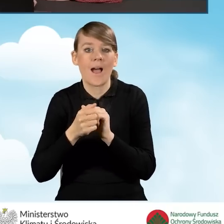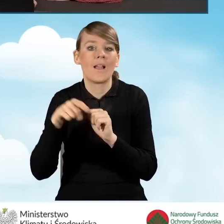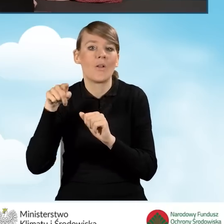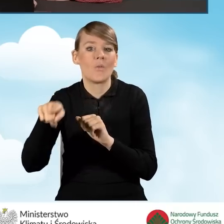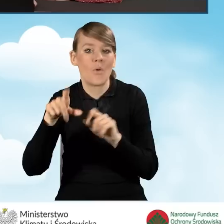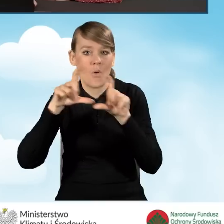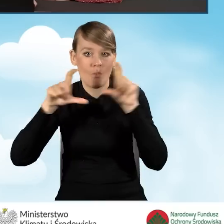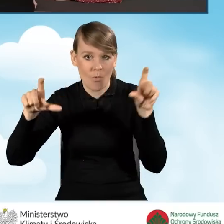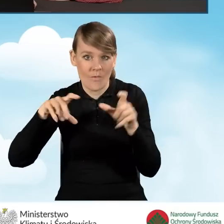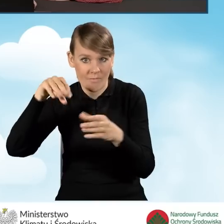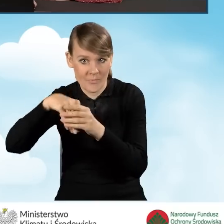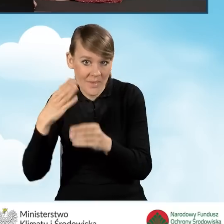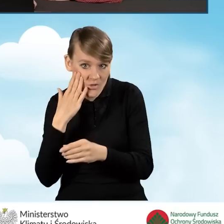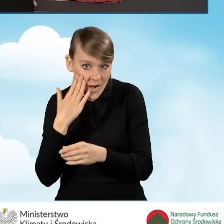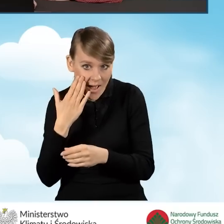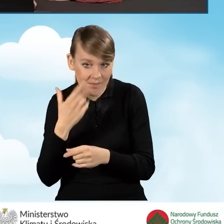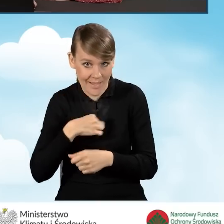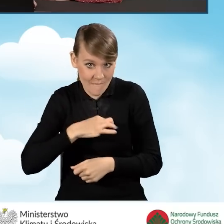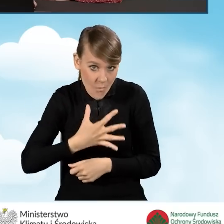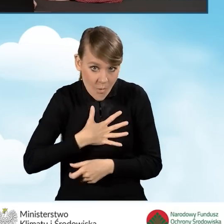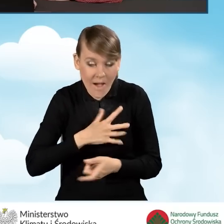czy też jesteśmy współwłaścicielami tego budynku bądź lokalu.